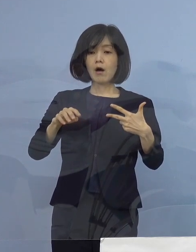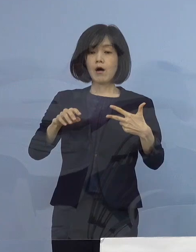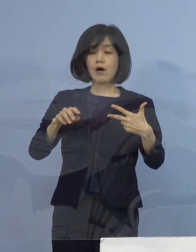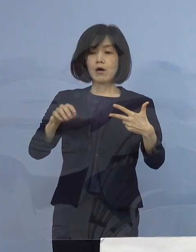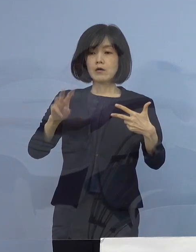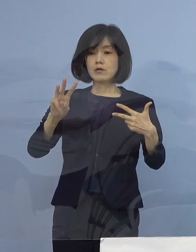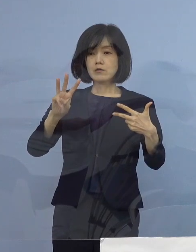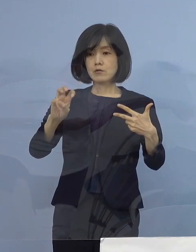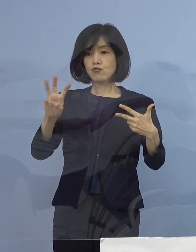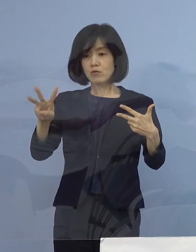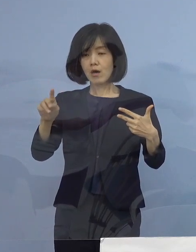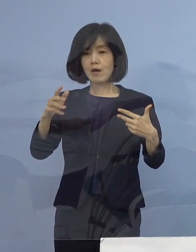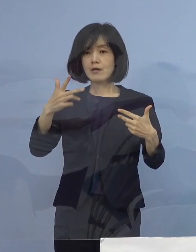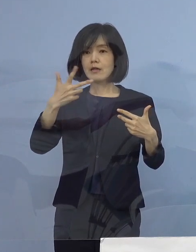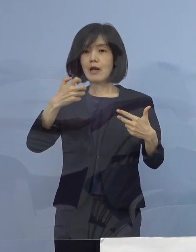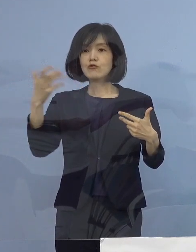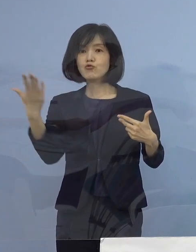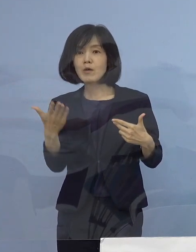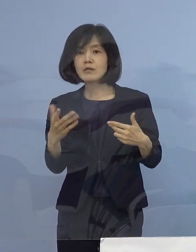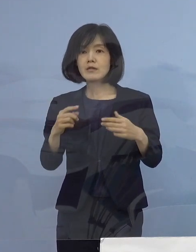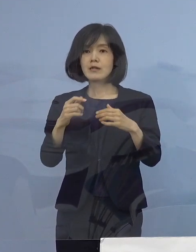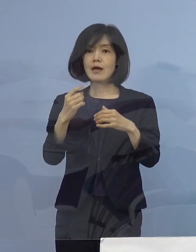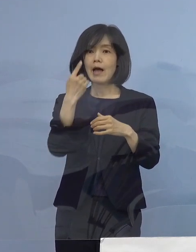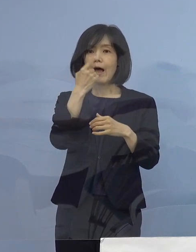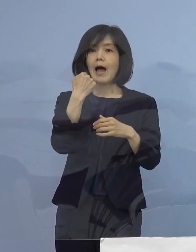人口比でいくと もっとすごいことになります